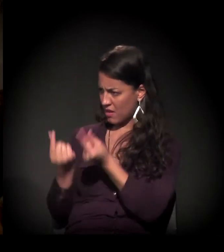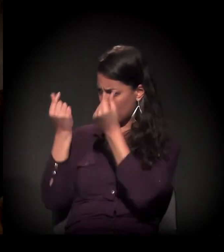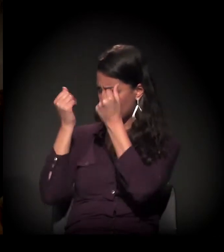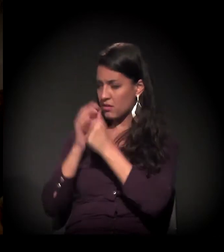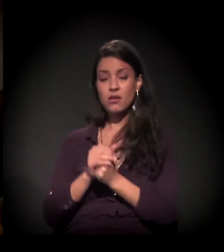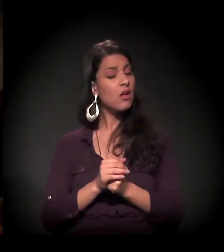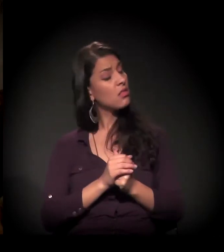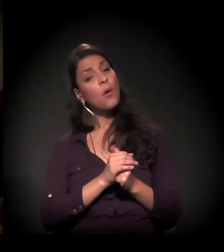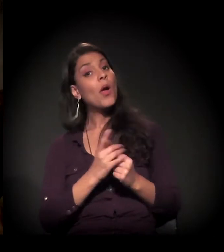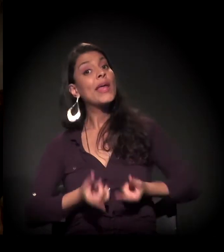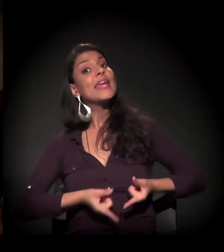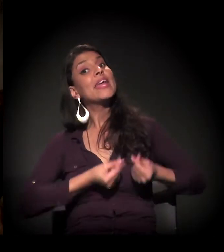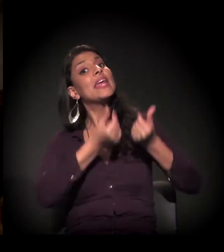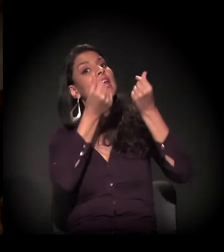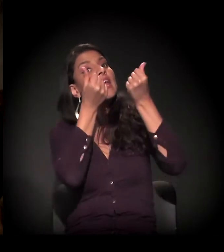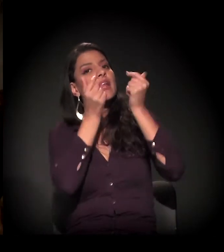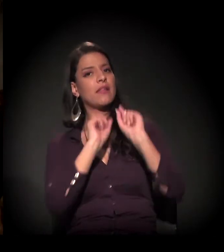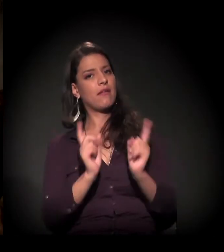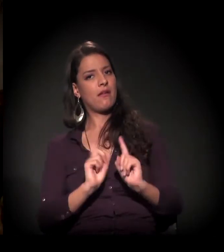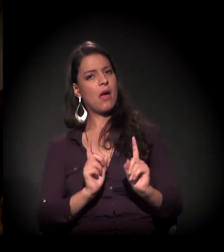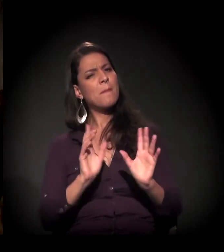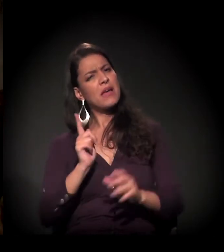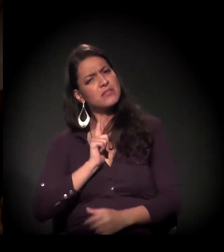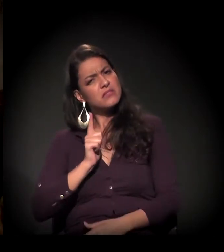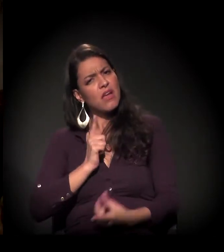Rica, rica, não, mas era uma família abastada.